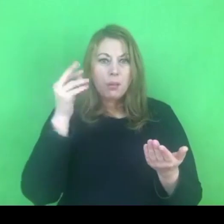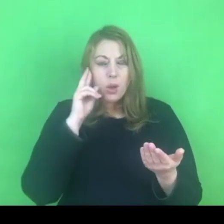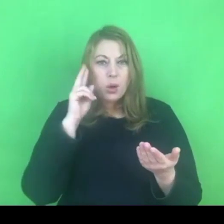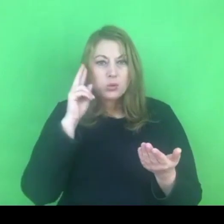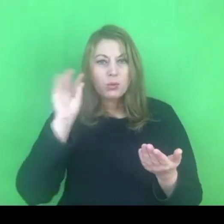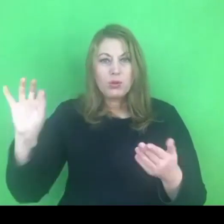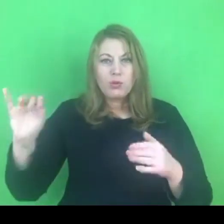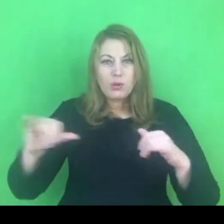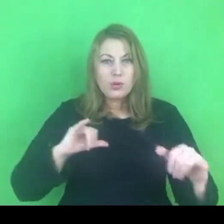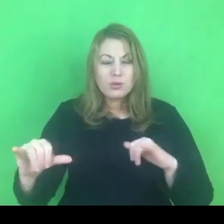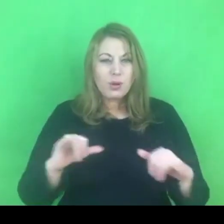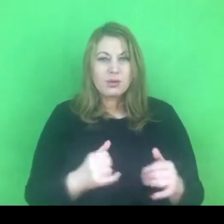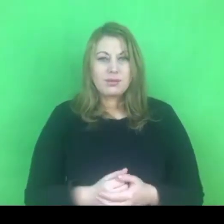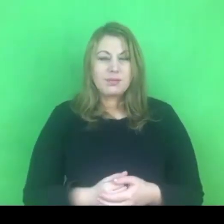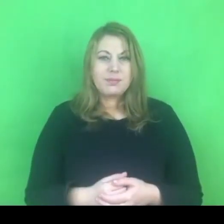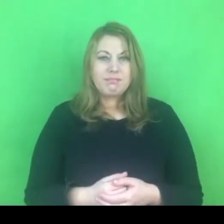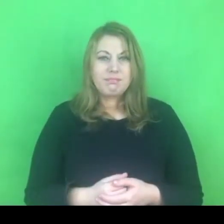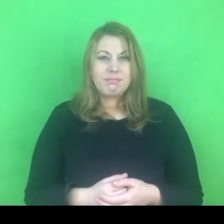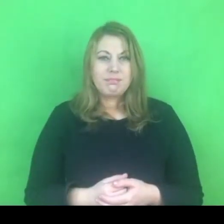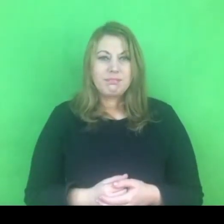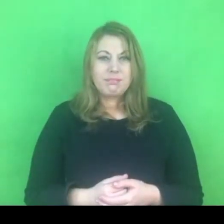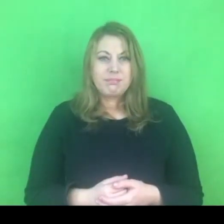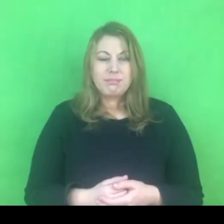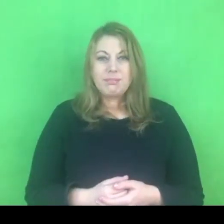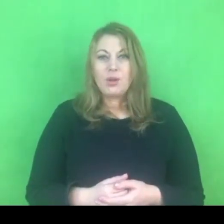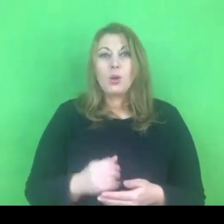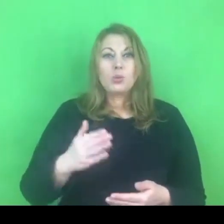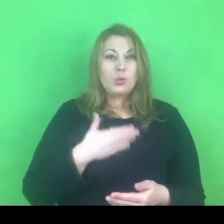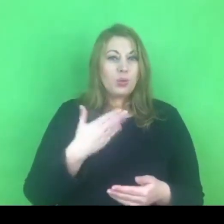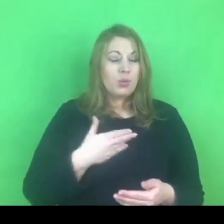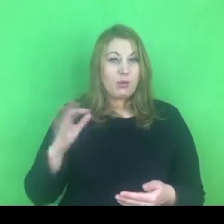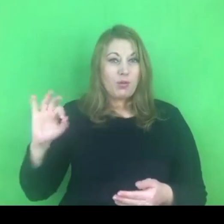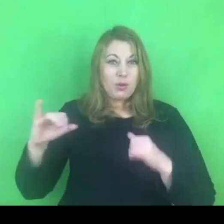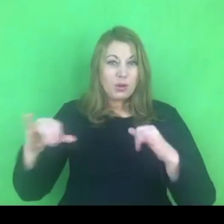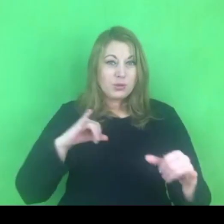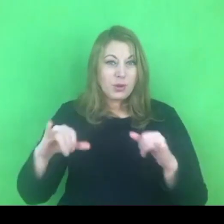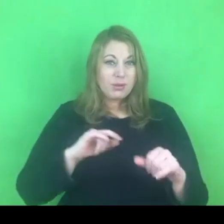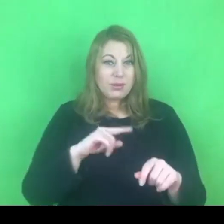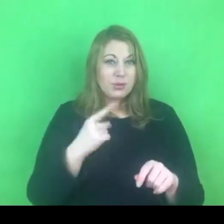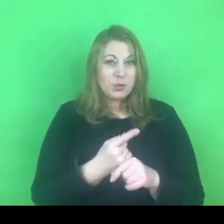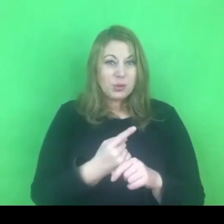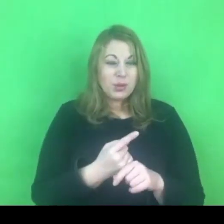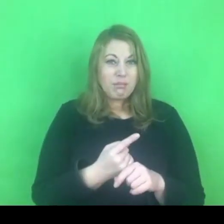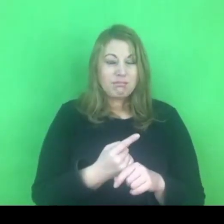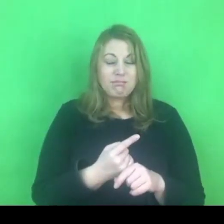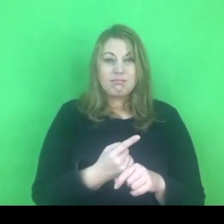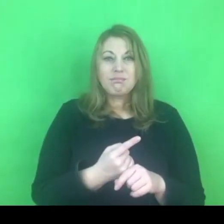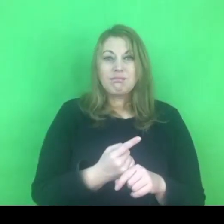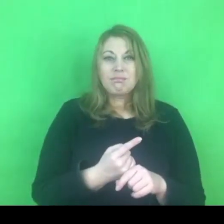Być może okaże się, że te intencje nie są niestety nam przychylne. Nam - myślę o systemie przeciwdziałania przemocy.